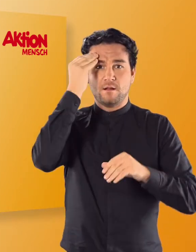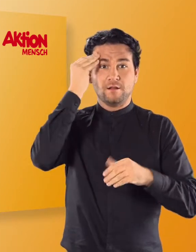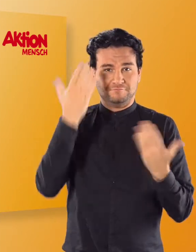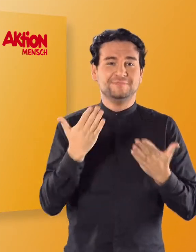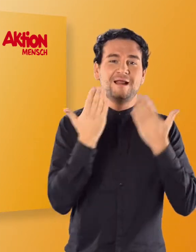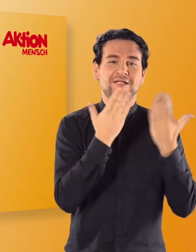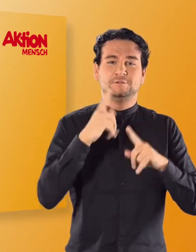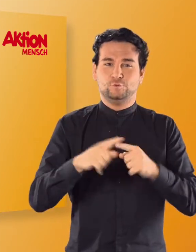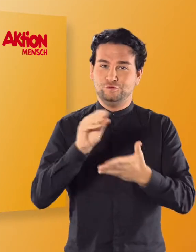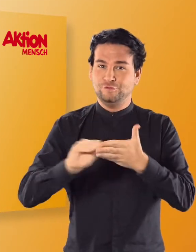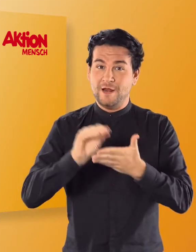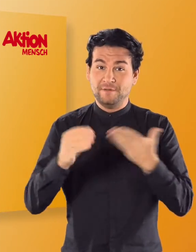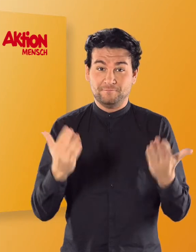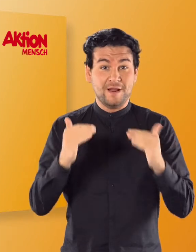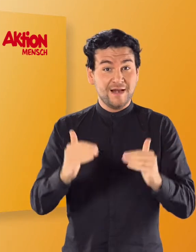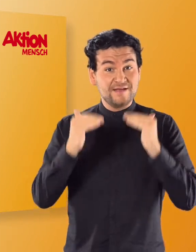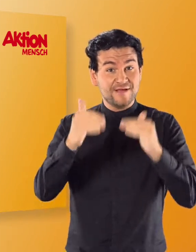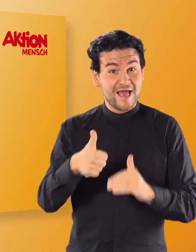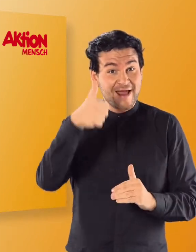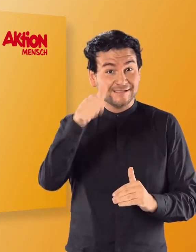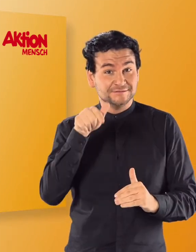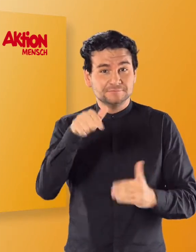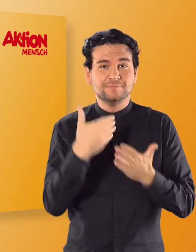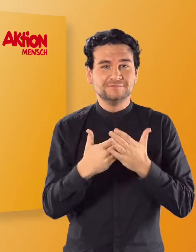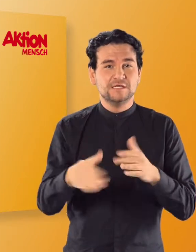In Level 1 werden die Buchstaben des Alphabets eingeführt.